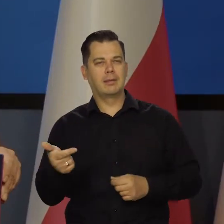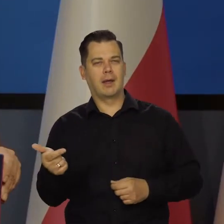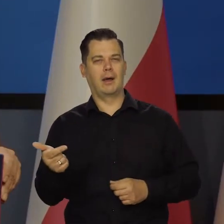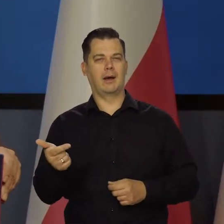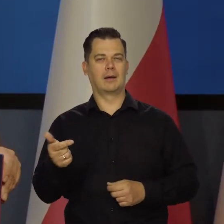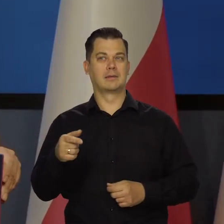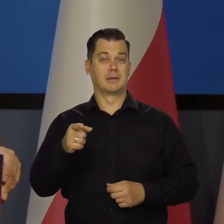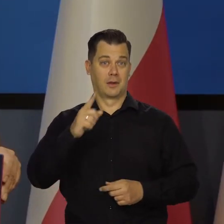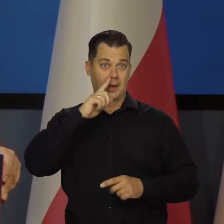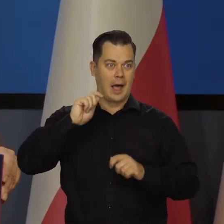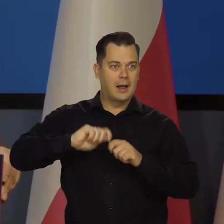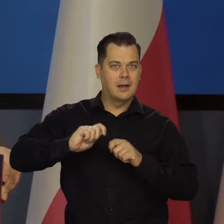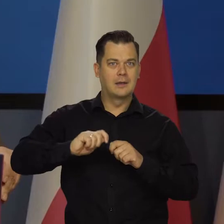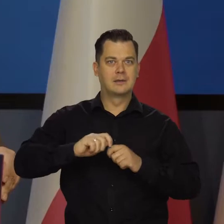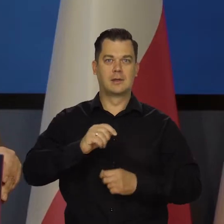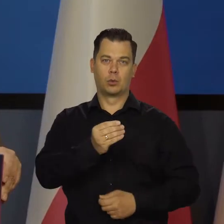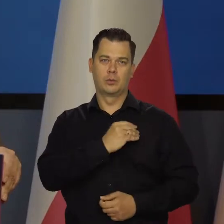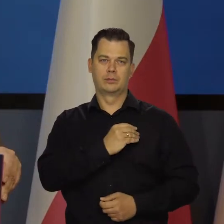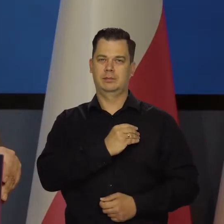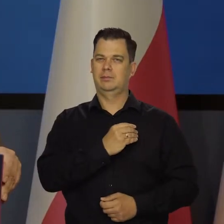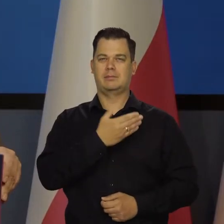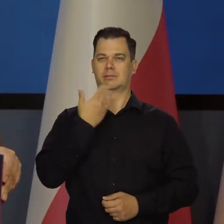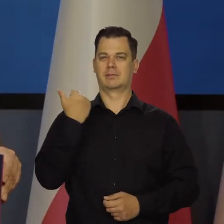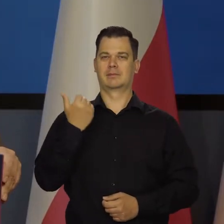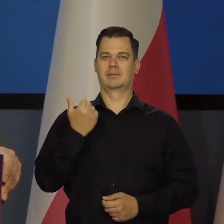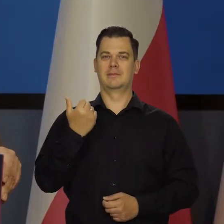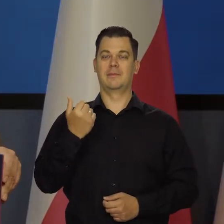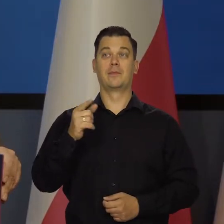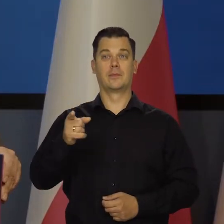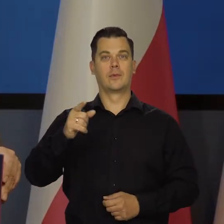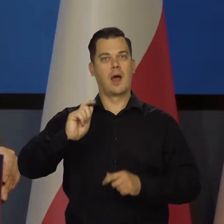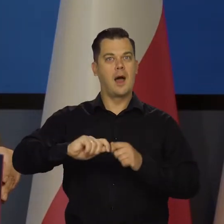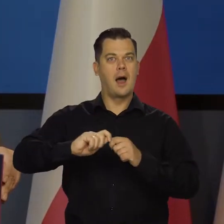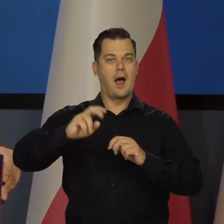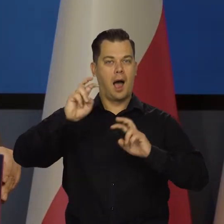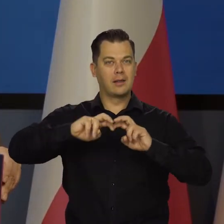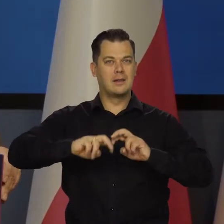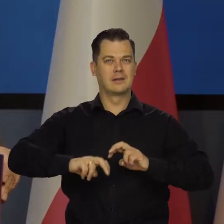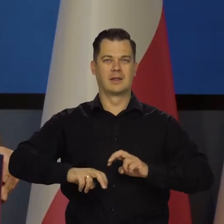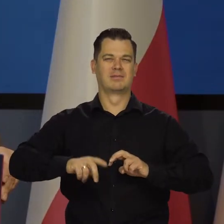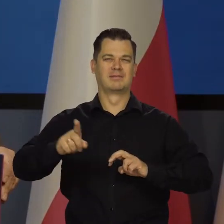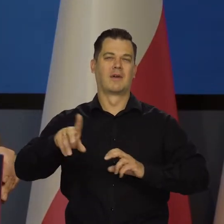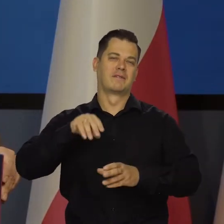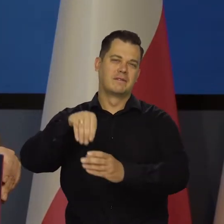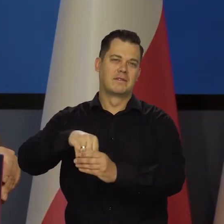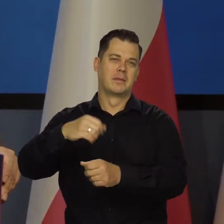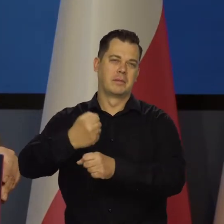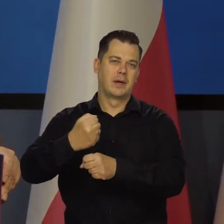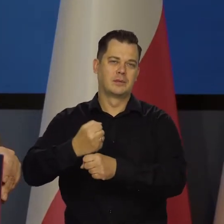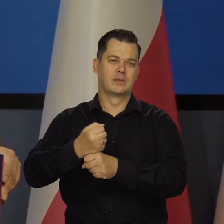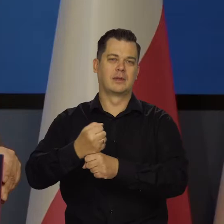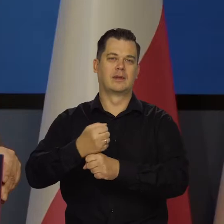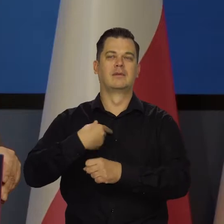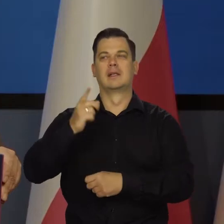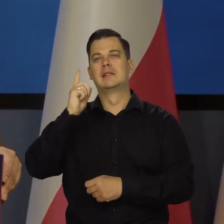analizującymi i żyjącymi z tego, że analizy dobre robią. Zwykle gdzieś pracują oprócz tego albo prace zlecone robią